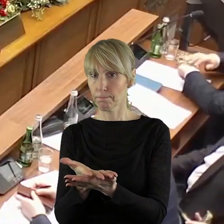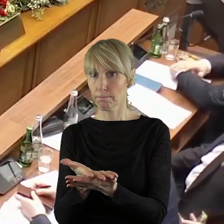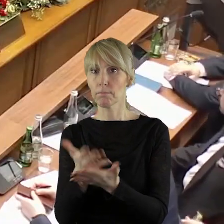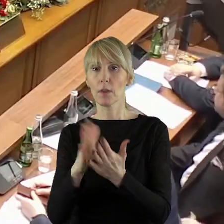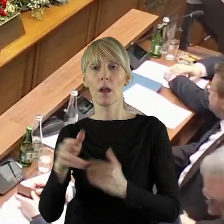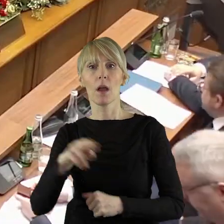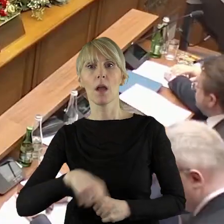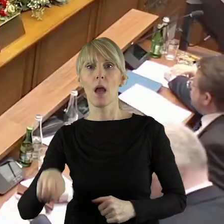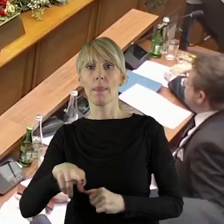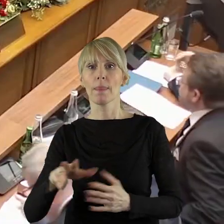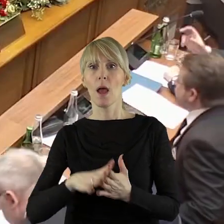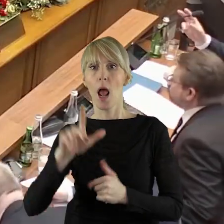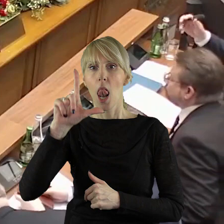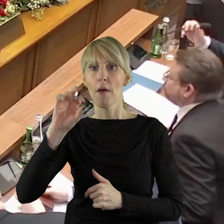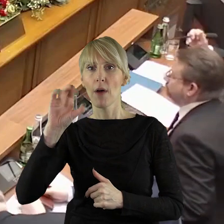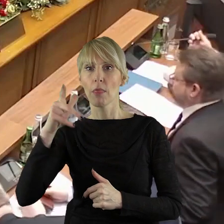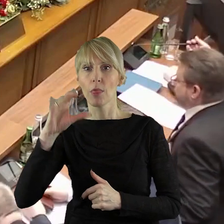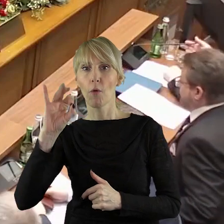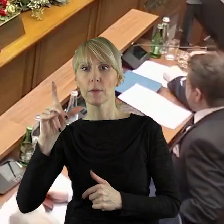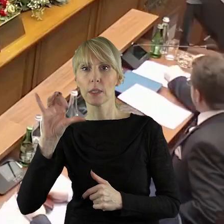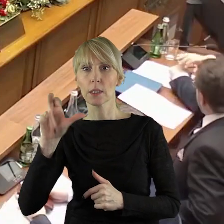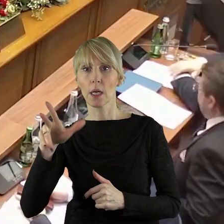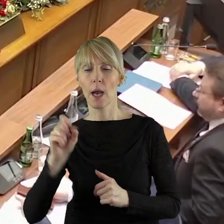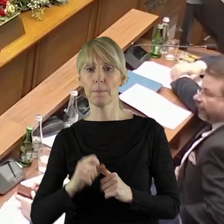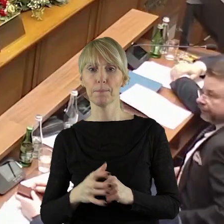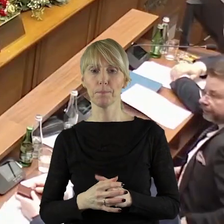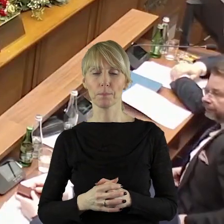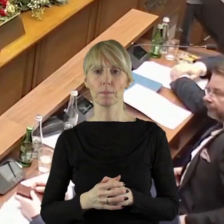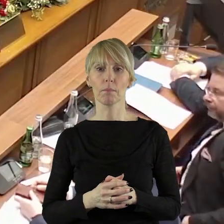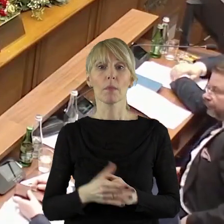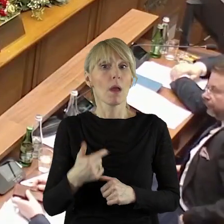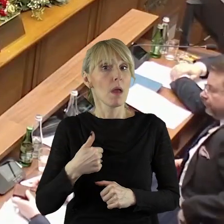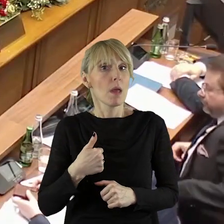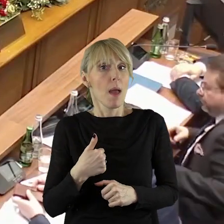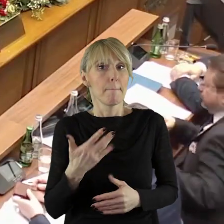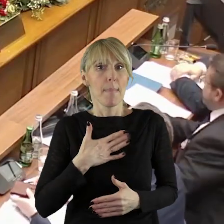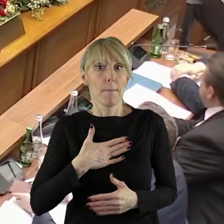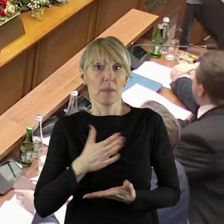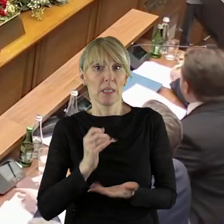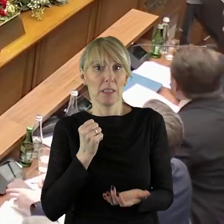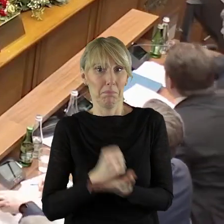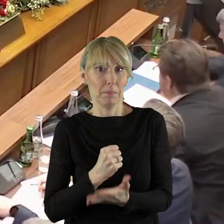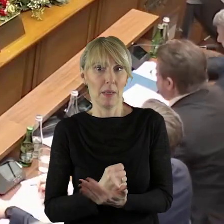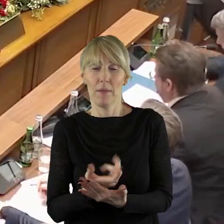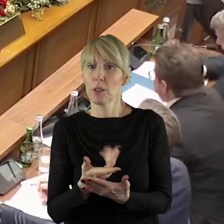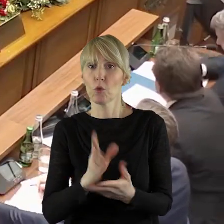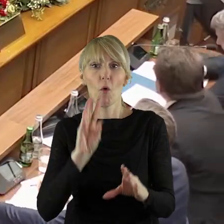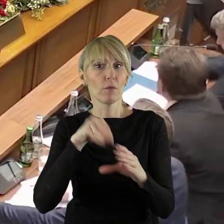Pani Przewodnicząca, Panie Marszałku! Ja mam sprawę, która nie dotyczy zmian,